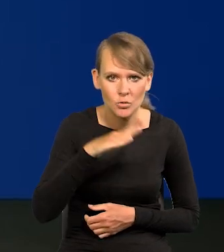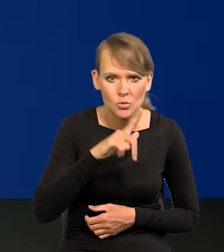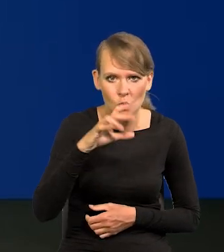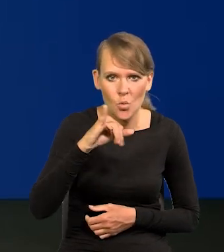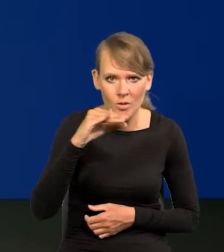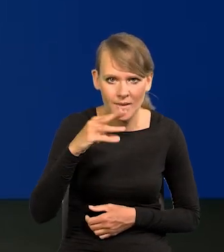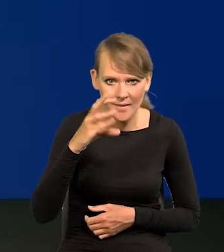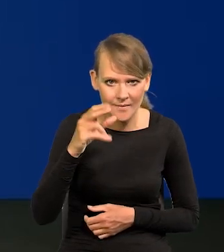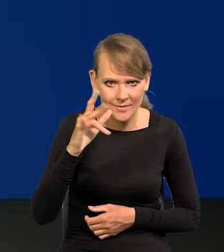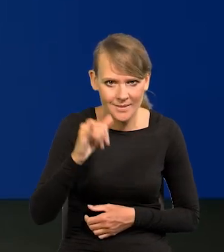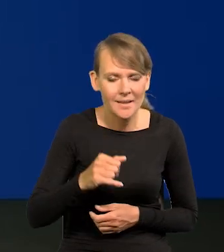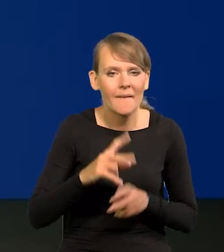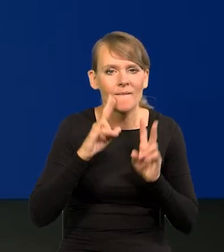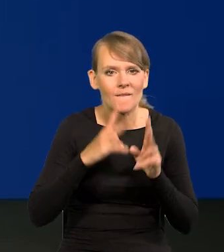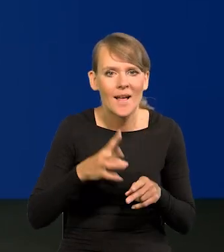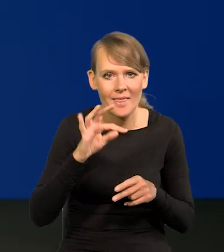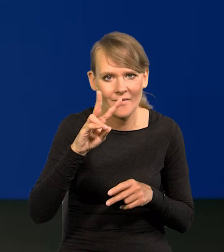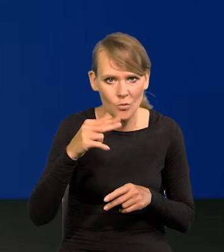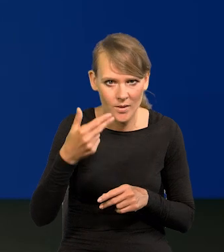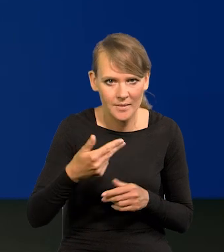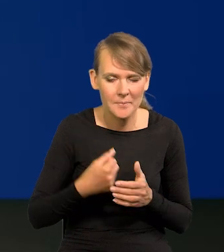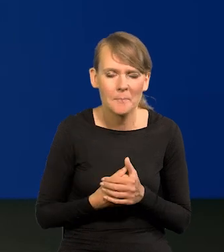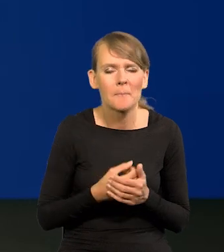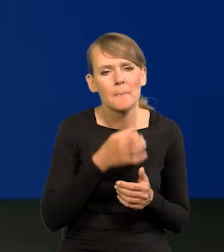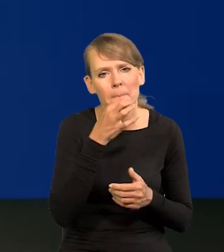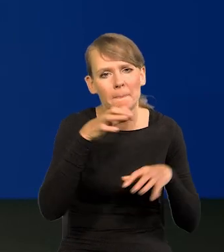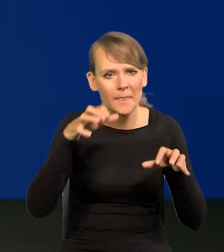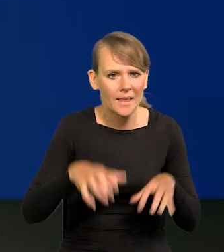Dzień dobry, Aureliusz Łojewski, Fakty TVN. Panie Prezesie, czy nie obawia się Pan,